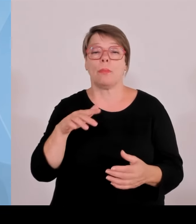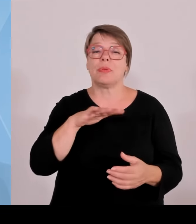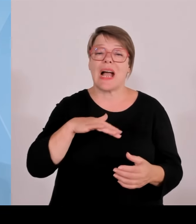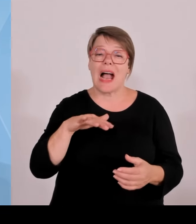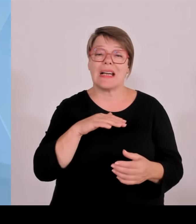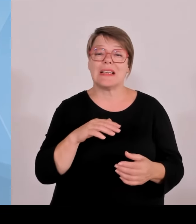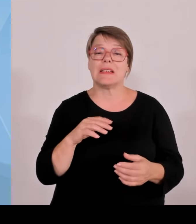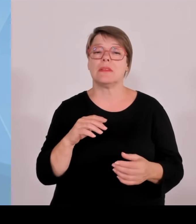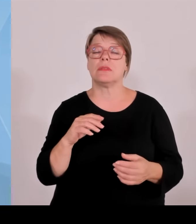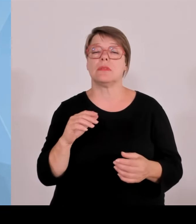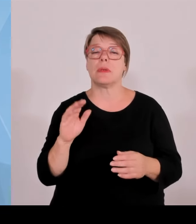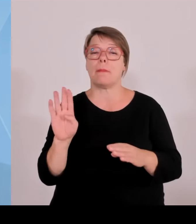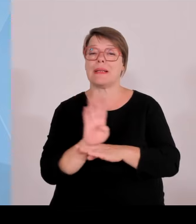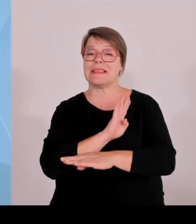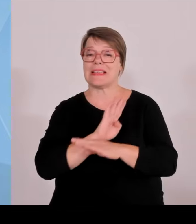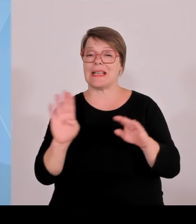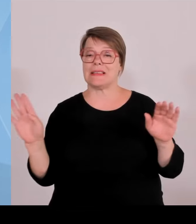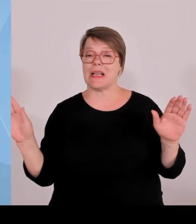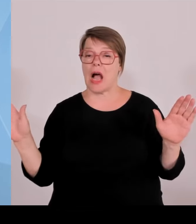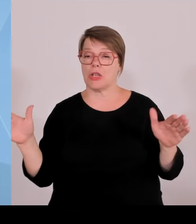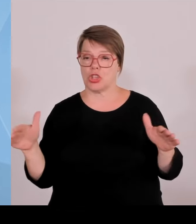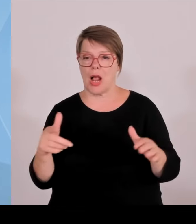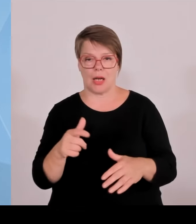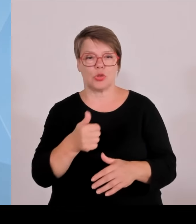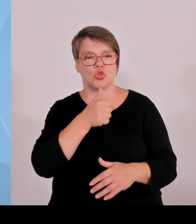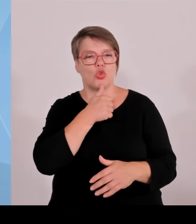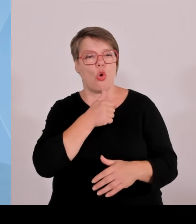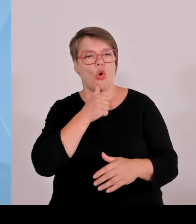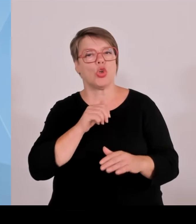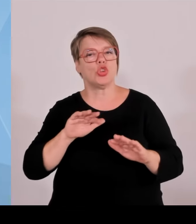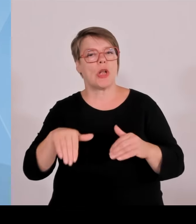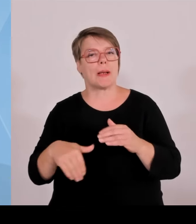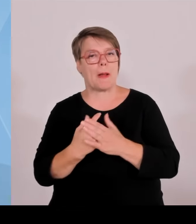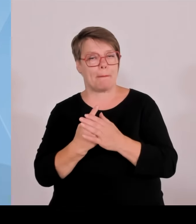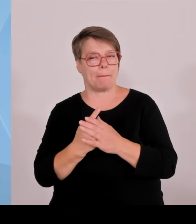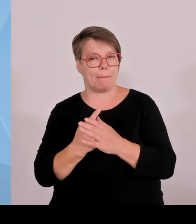Unterstützungsmöglichkeiten der Förderbank Bayern, wo wir die